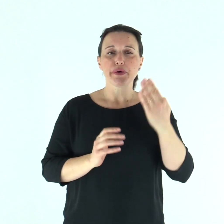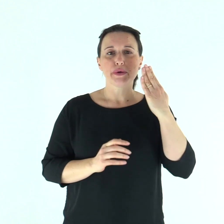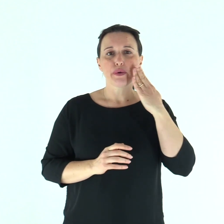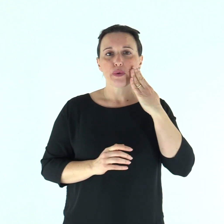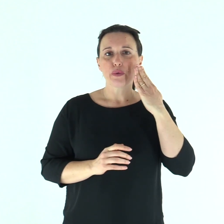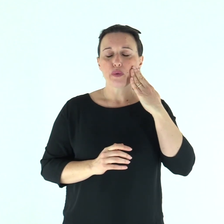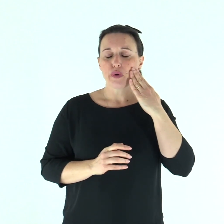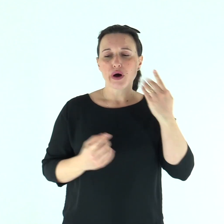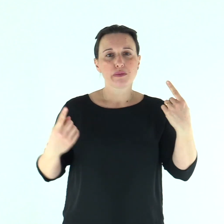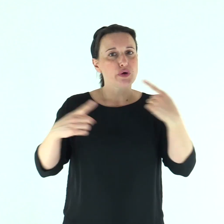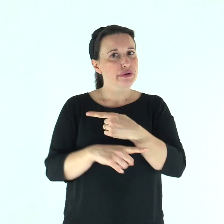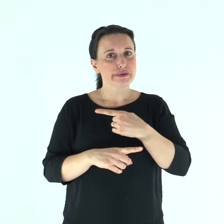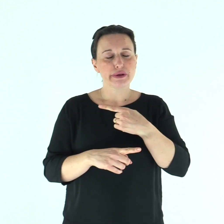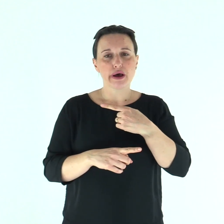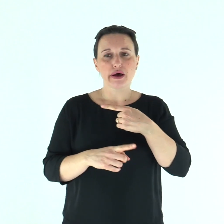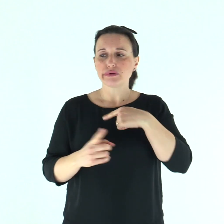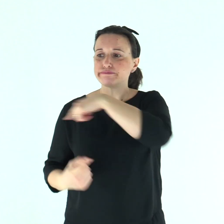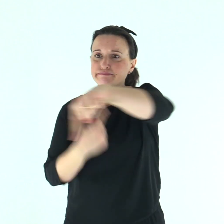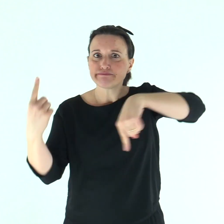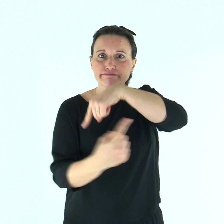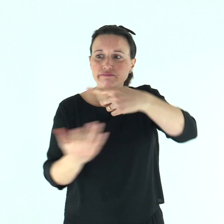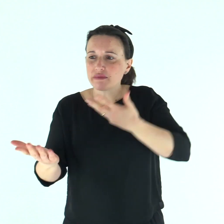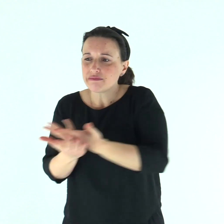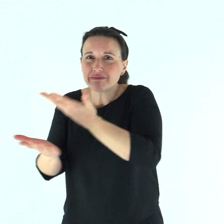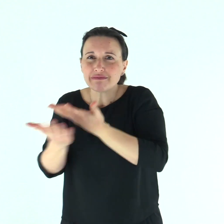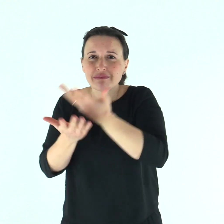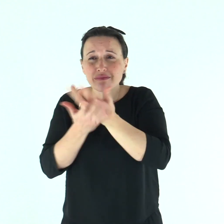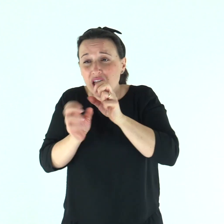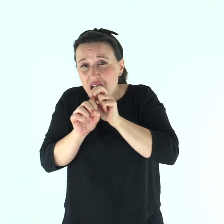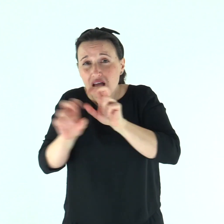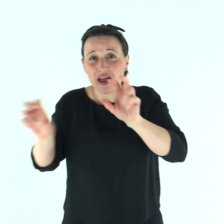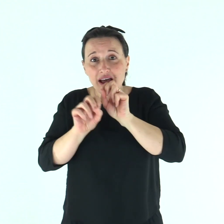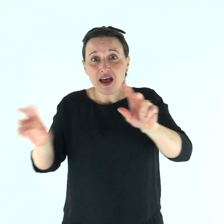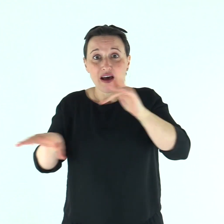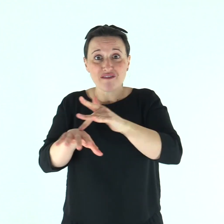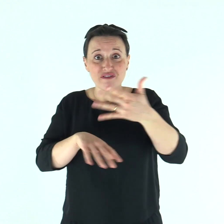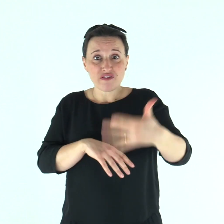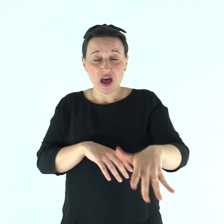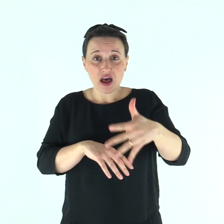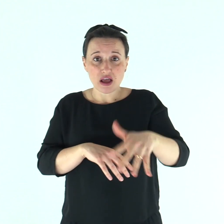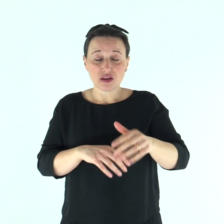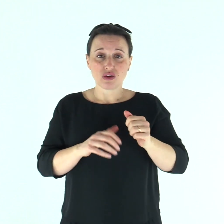Ma quello si allontanò e si mise a proclamare e a divulgare il fatto,